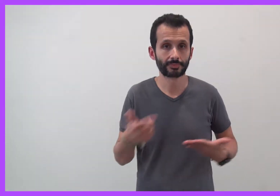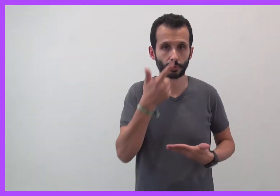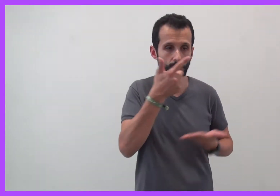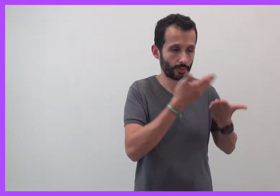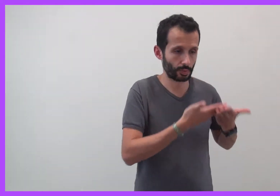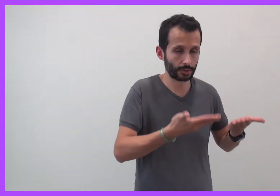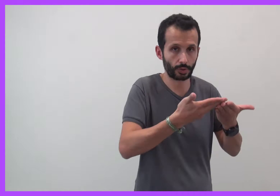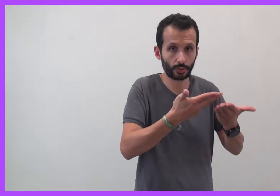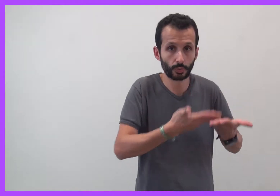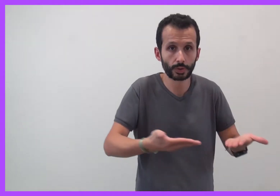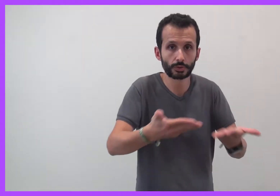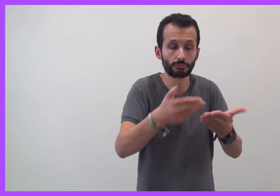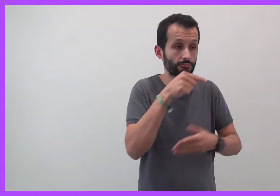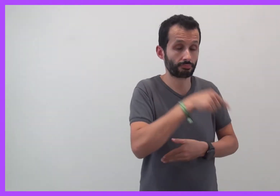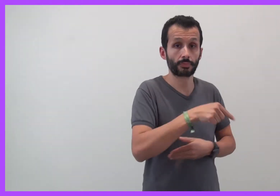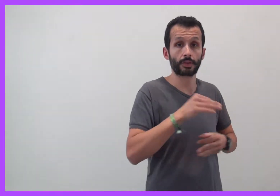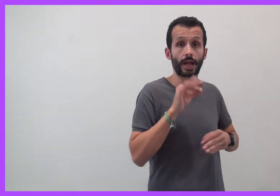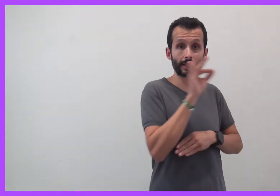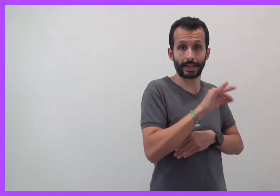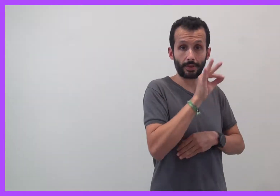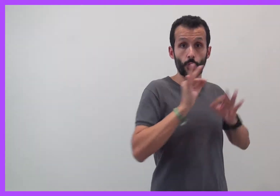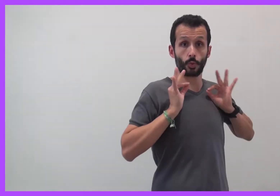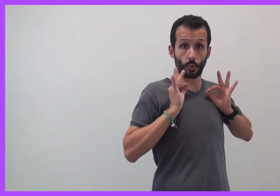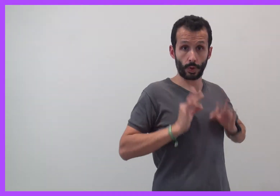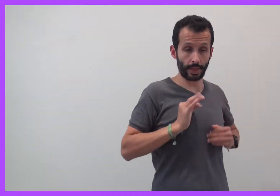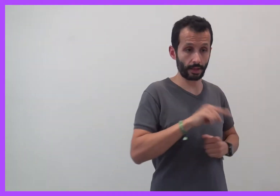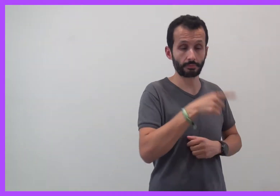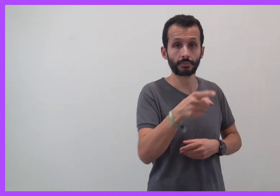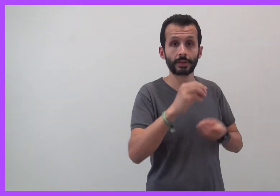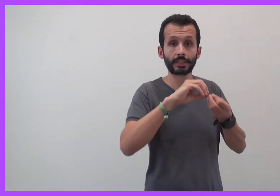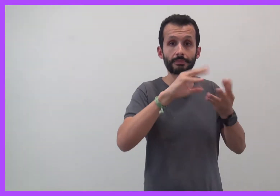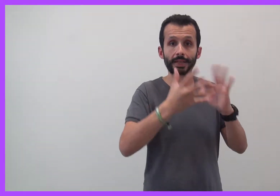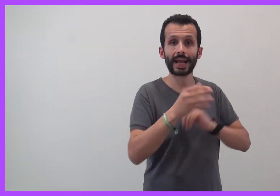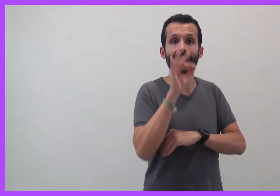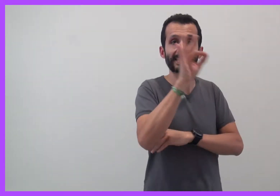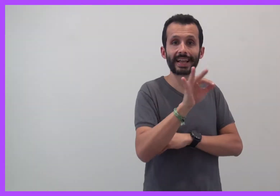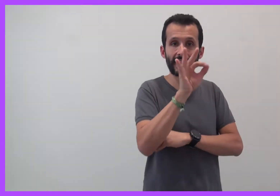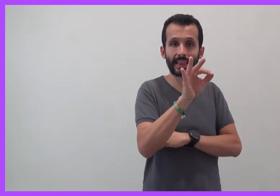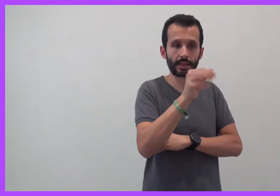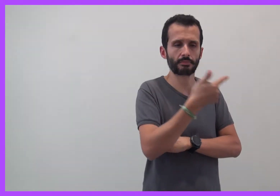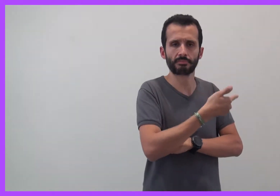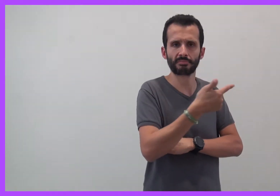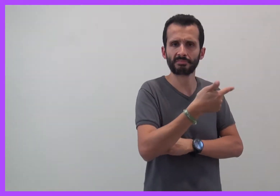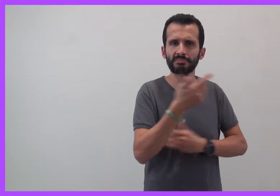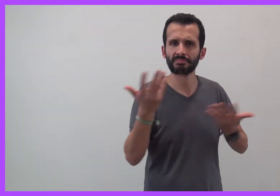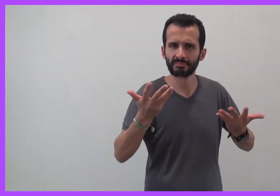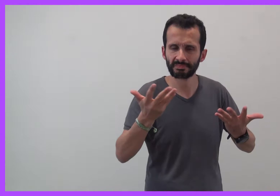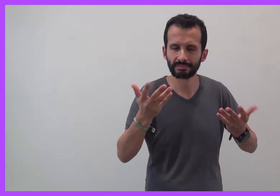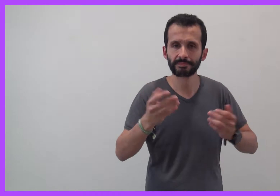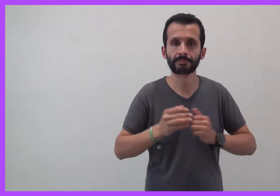Le harcèlement scolaire et le cyberharcèlement, qu'est ce que c'est ?